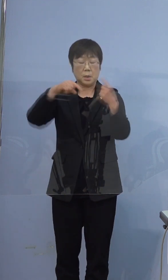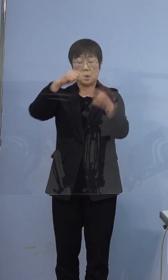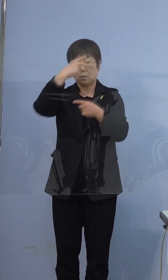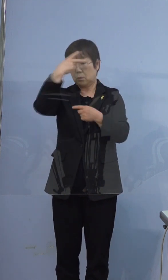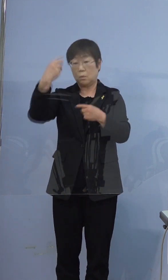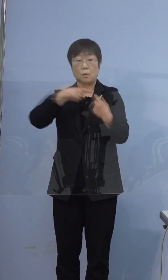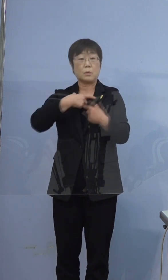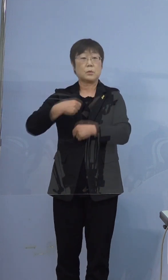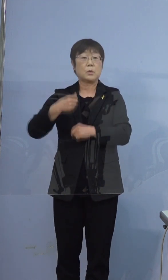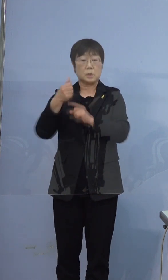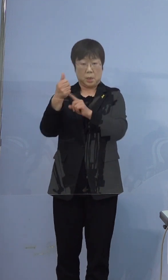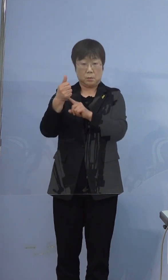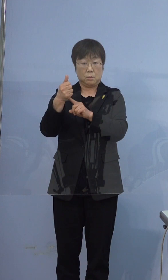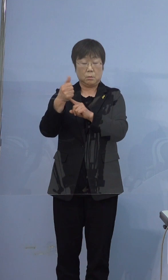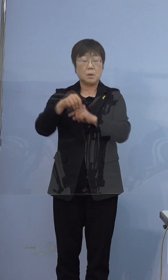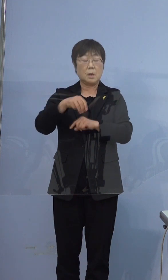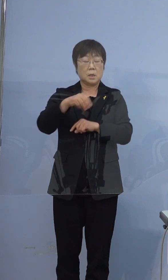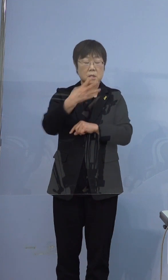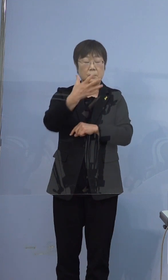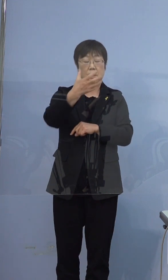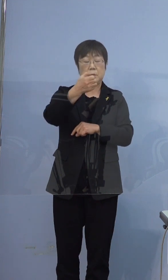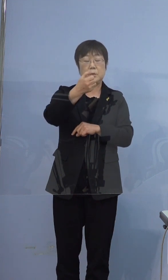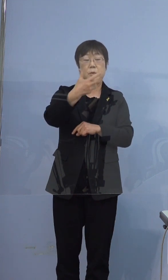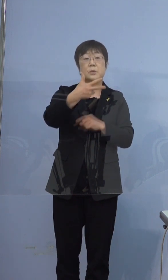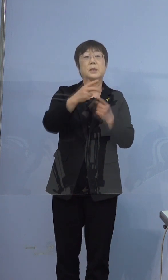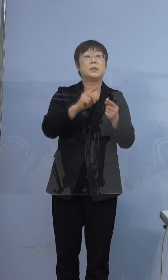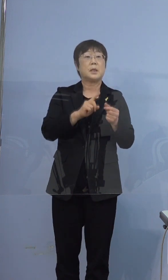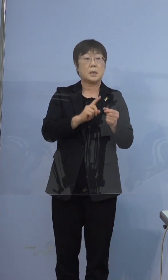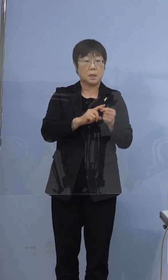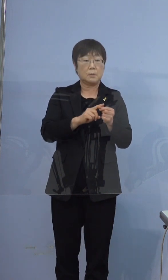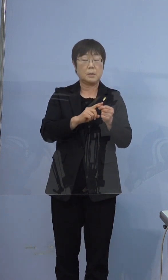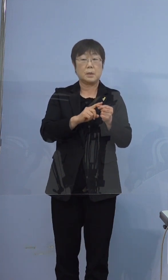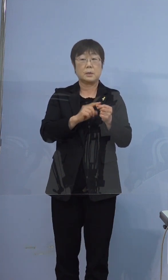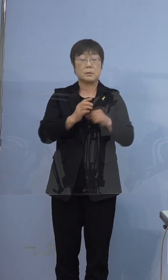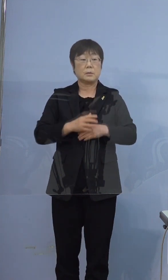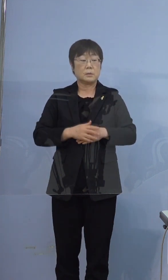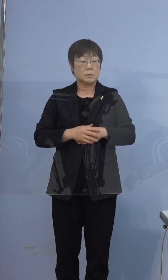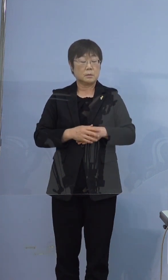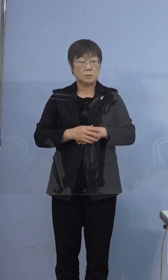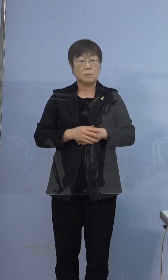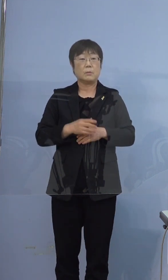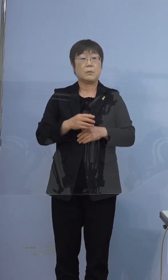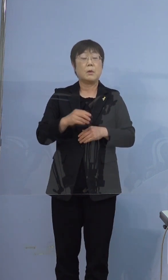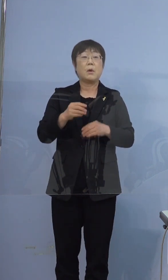397例目の方が、374例目のお兄さん（で）